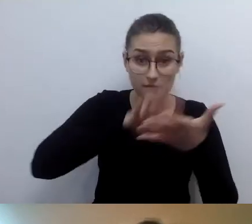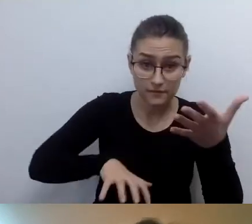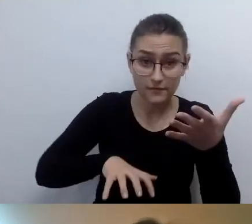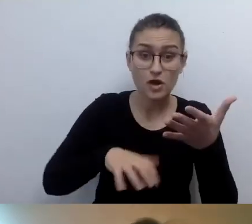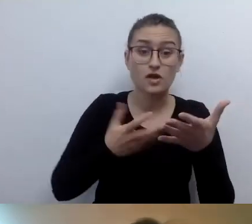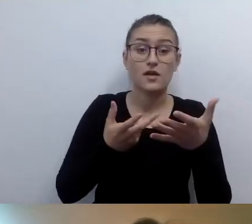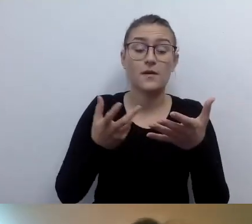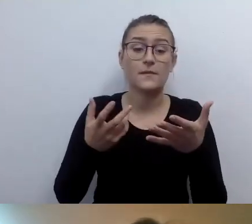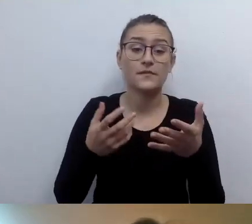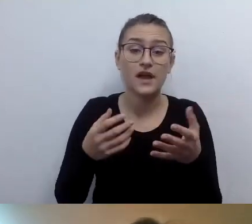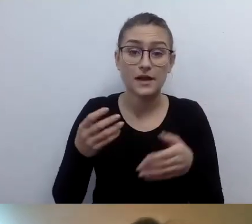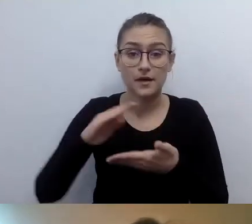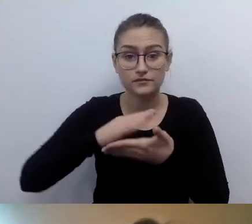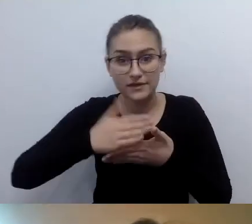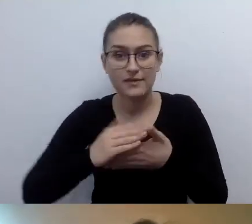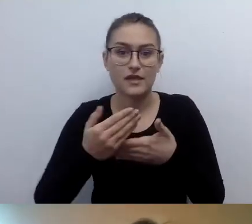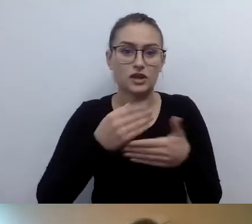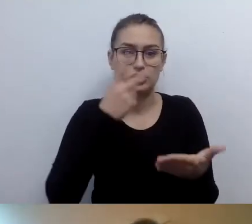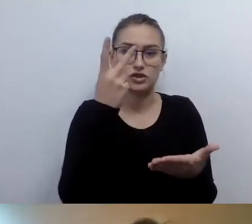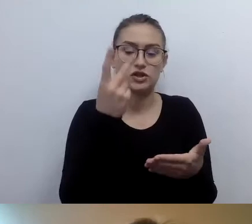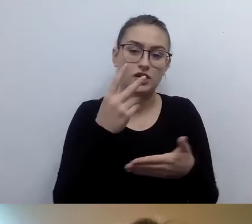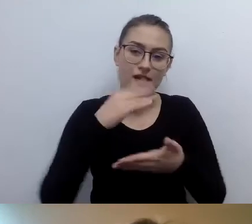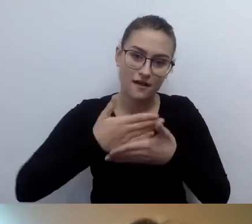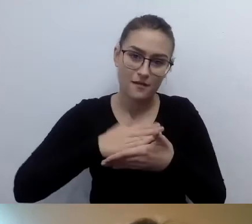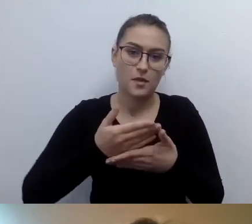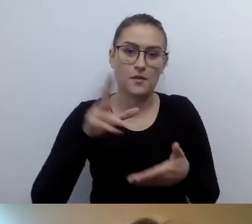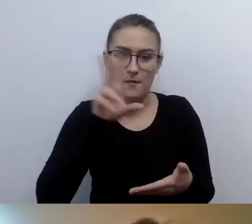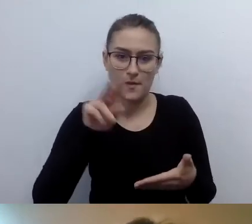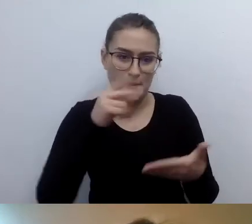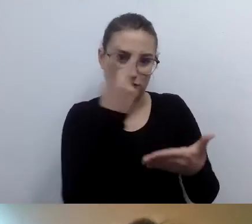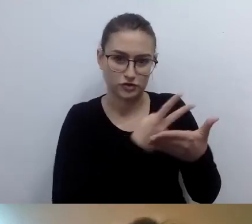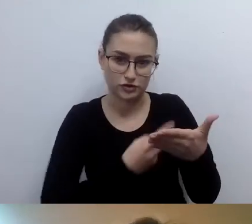Znakomite pytanie. Ustawodawca nie dostrzegł tego niuansu.